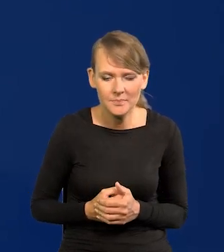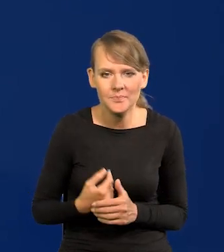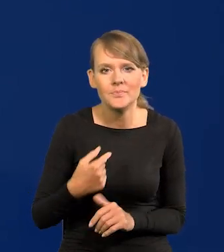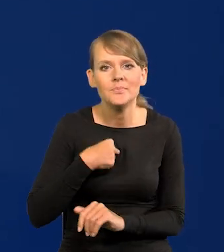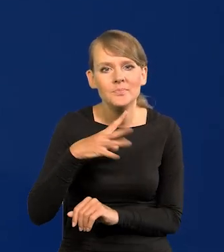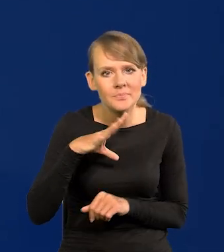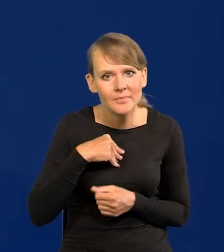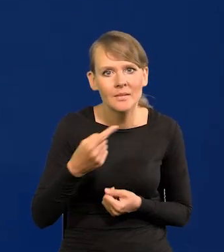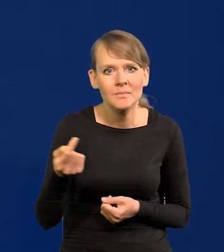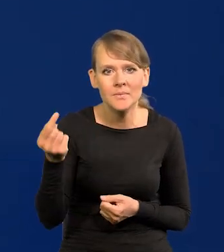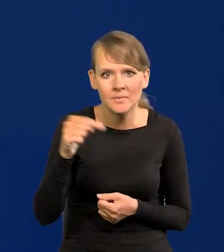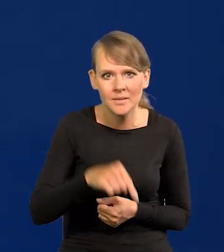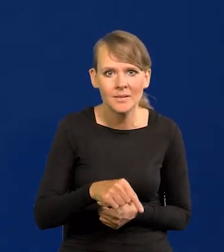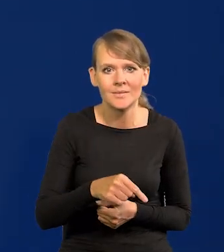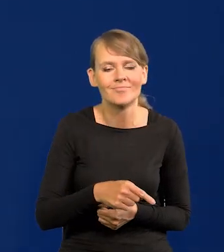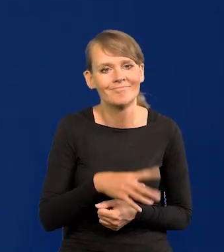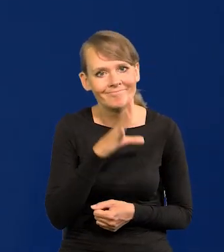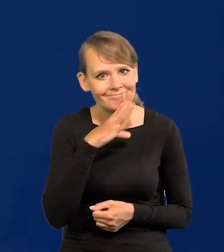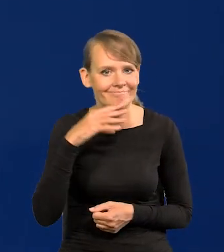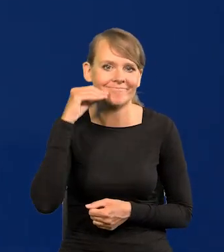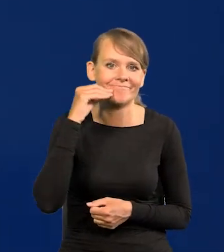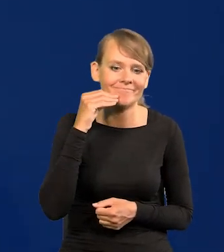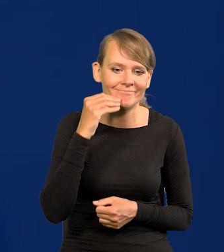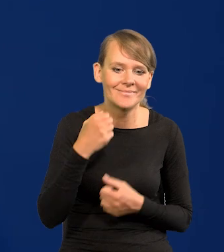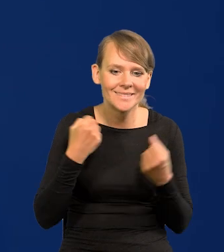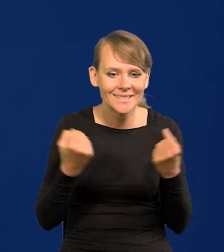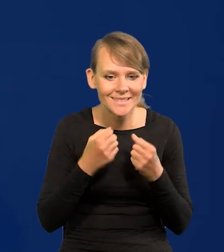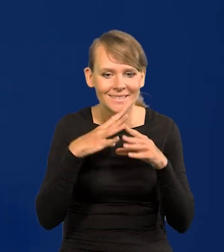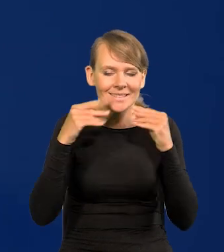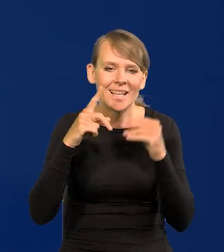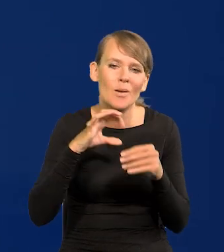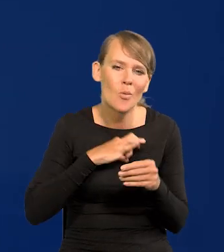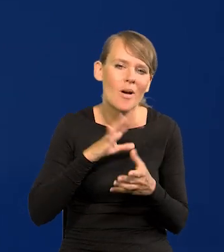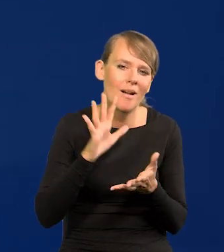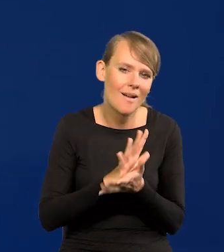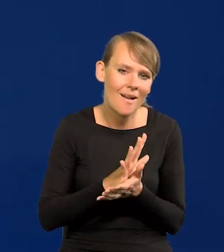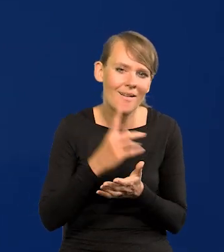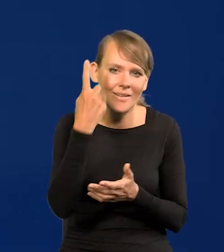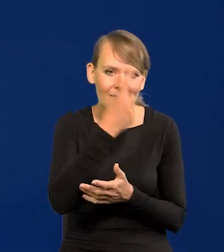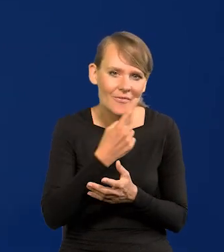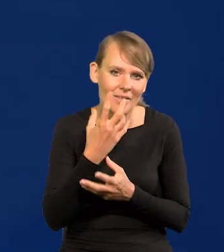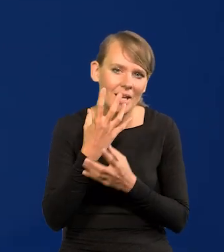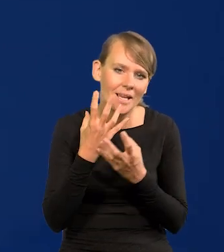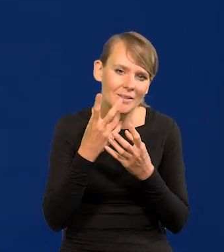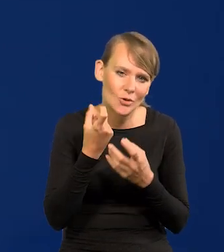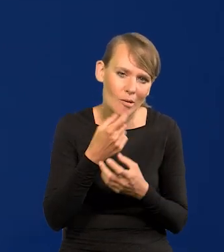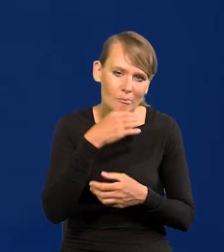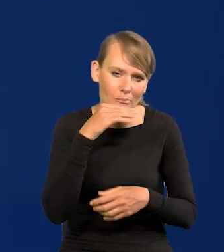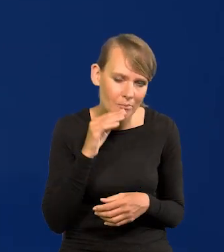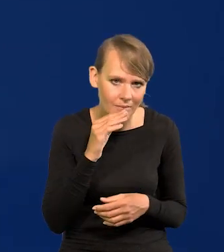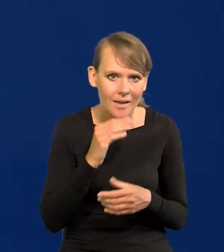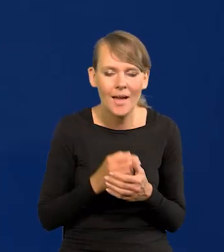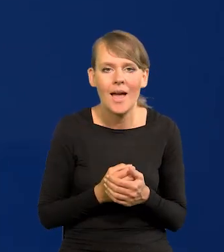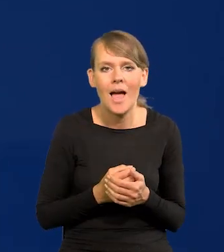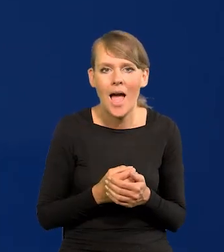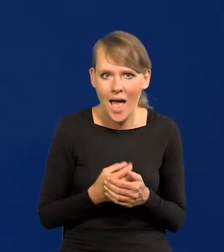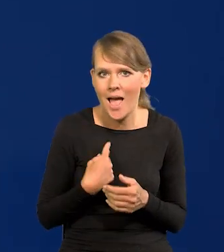się tu pojawić z uśmiechniętą twarzą na tyle, na ile potrafię. Taki ponury wyraz twarzy. A nie, że inflacja znów wzrosła